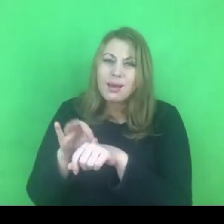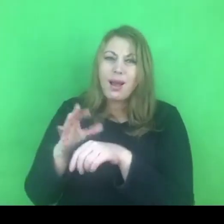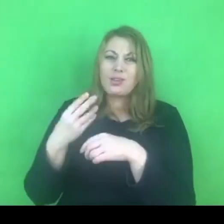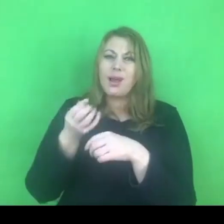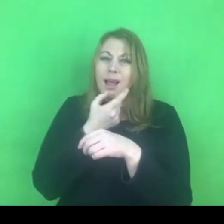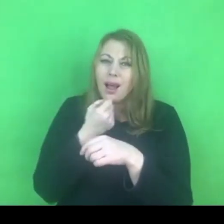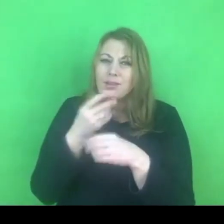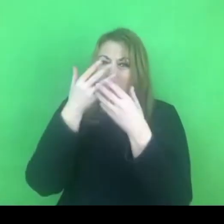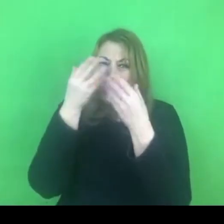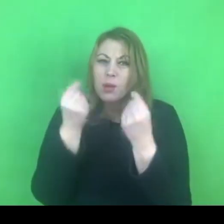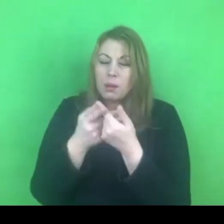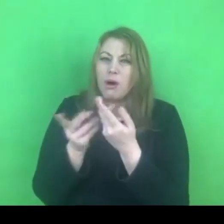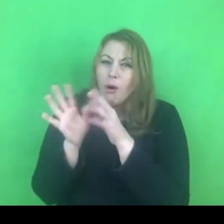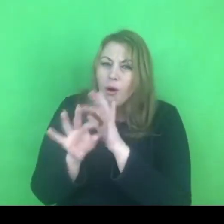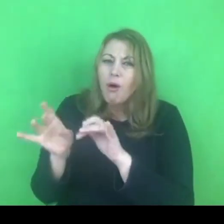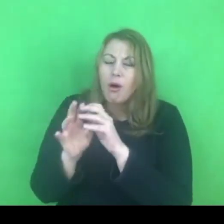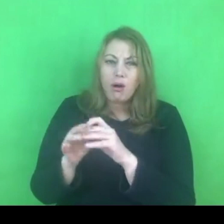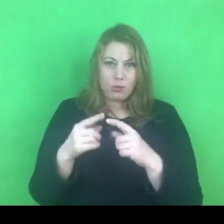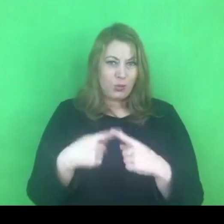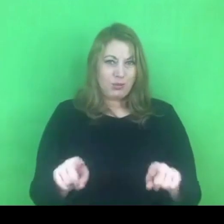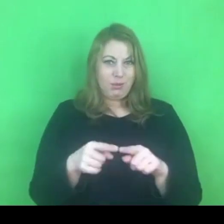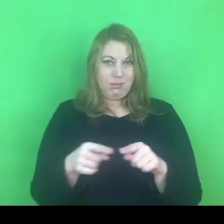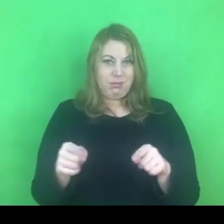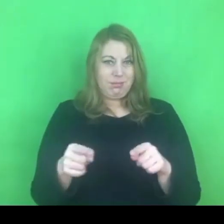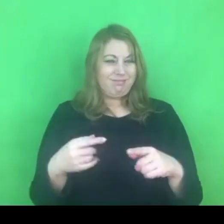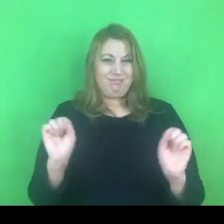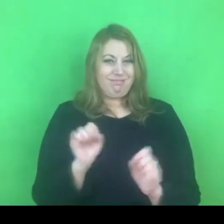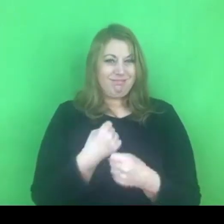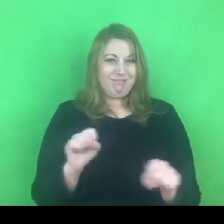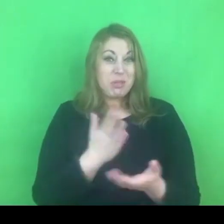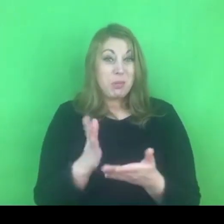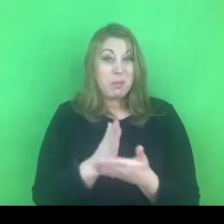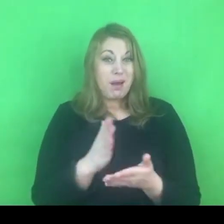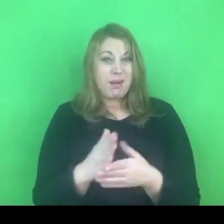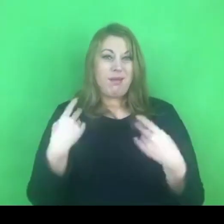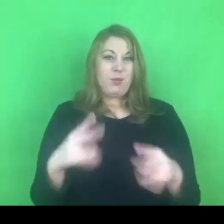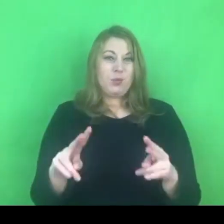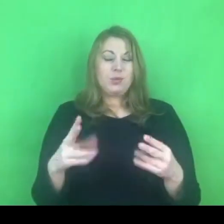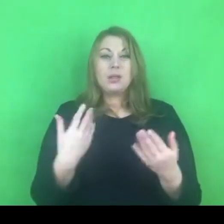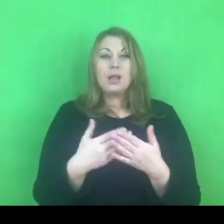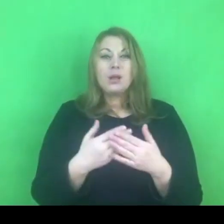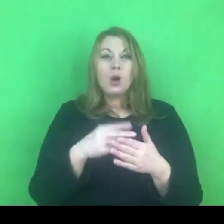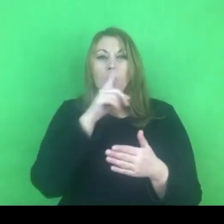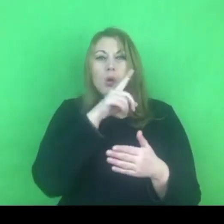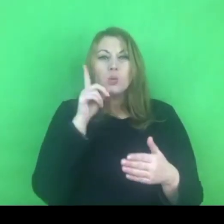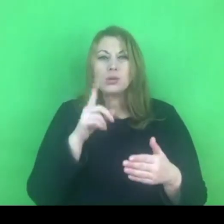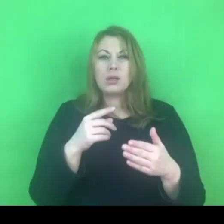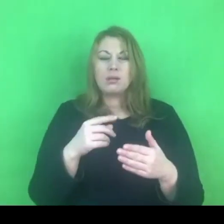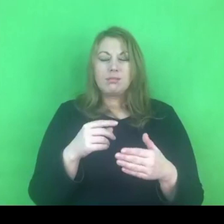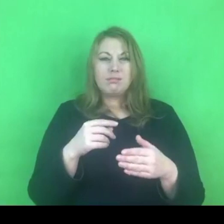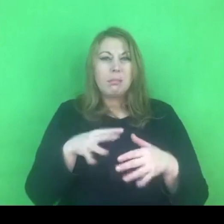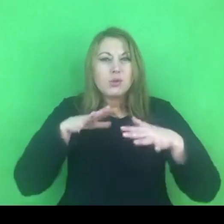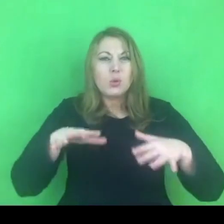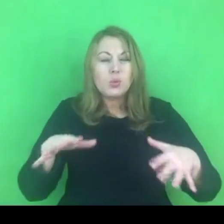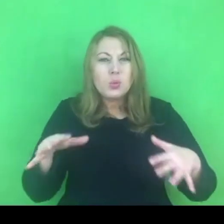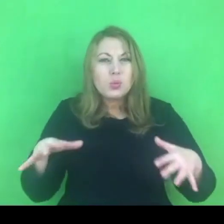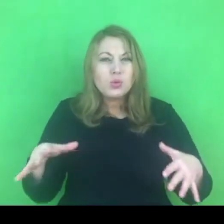I wszelkie dane wskazują na to, że ilość osób, które korzysta z tych programów, to nie są ilości zadowalające.